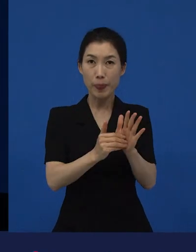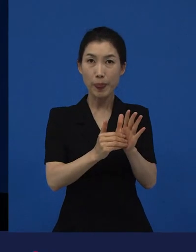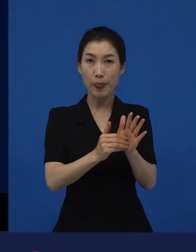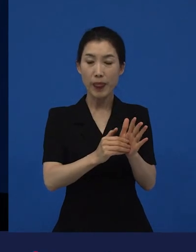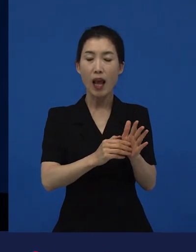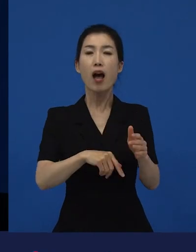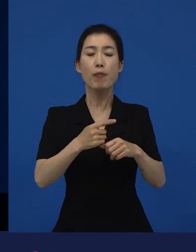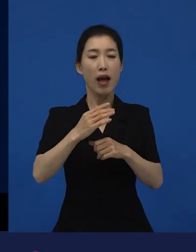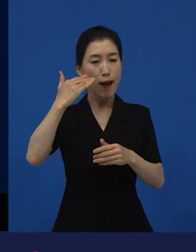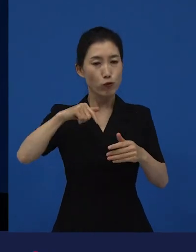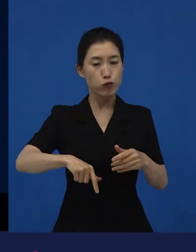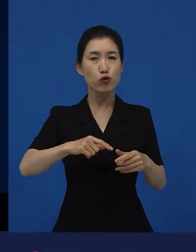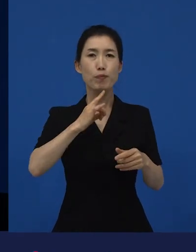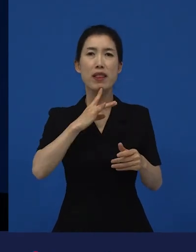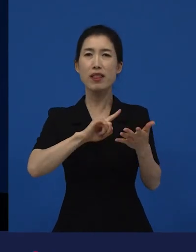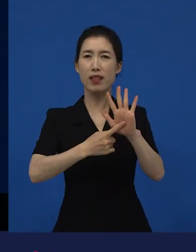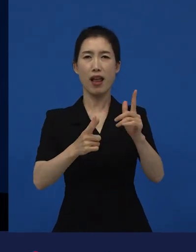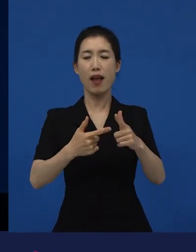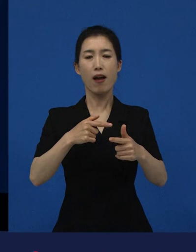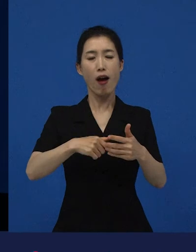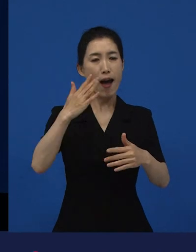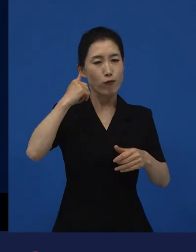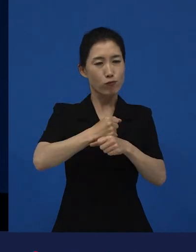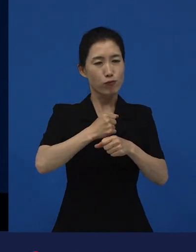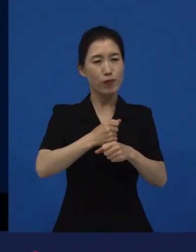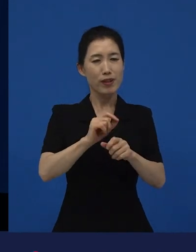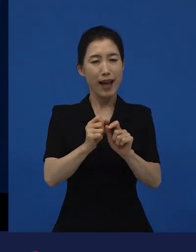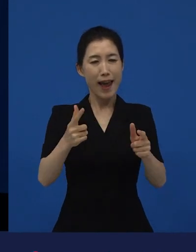다른 나라에 가서는 블록버스터로 변신할 수 있는 작품이 되기도 하고요.